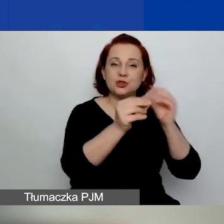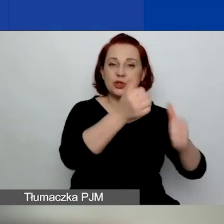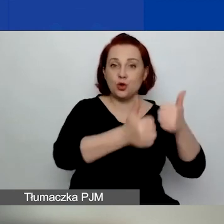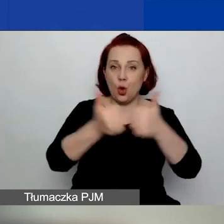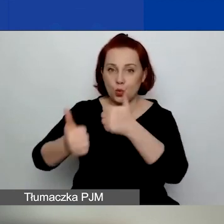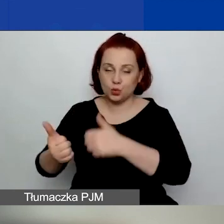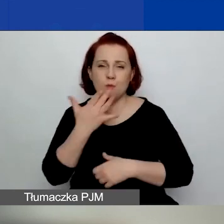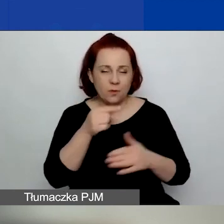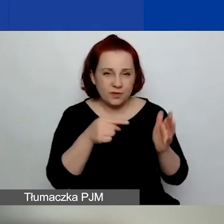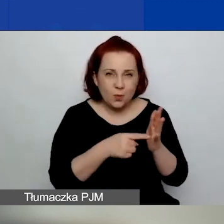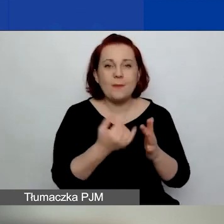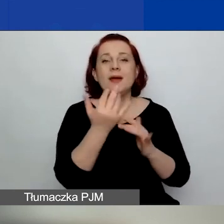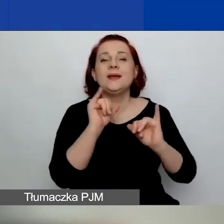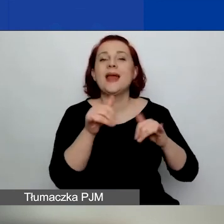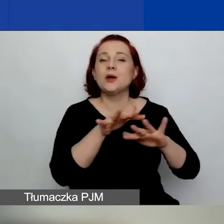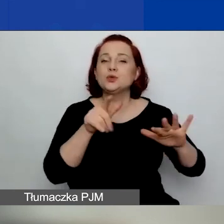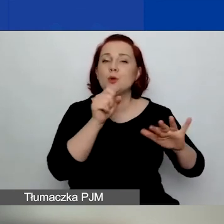Mówiłam, ile jest środków na ten konkurs.